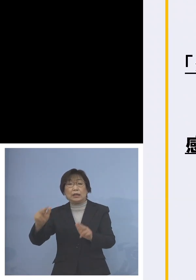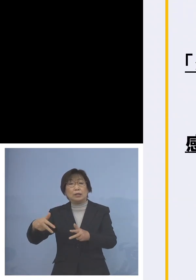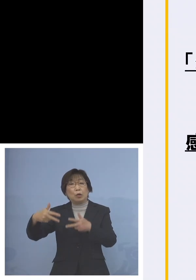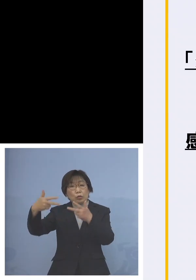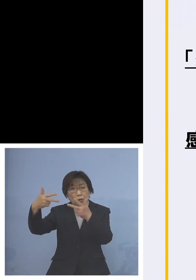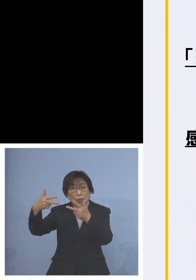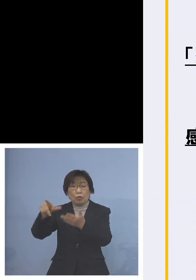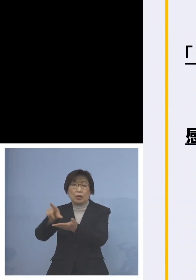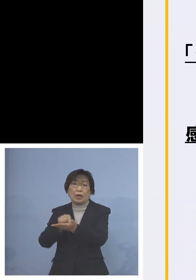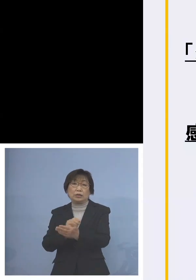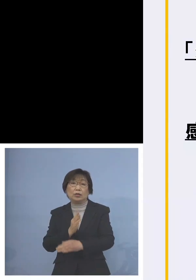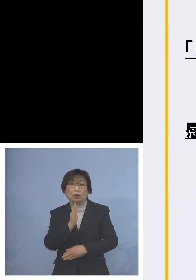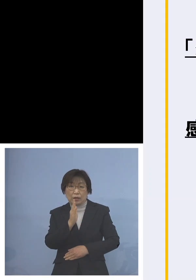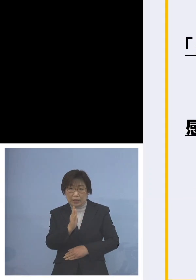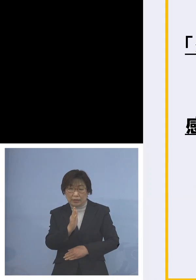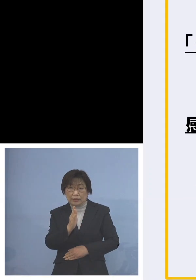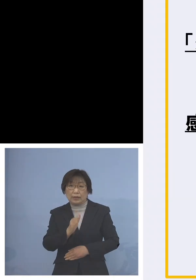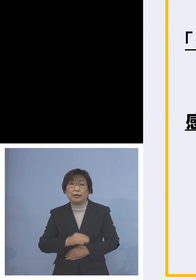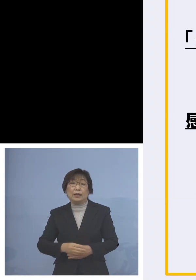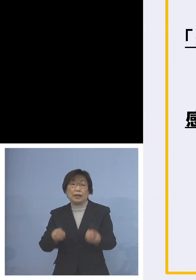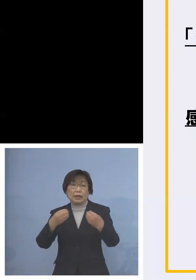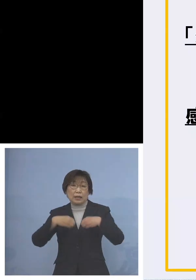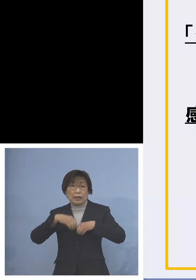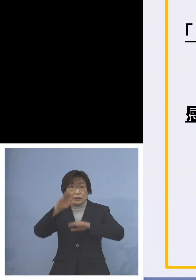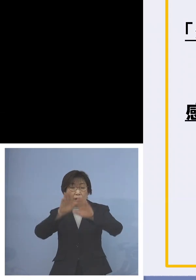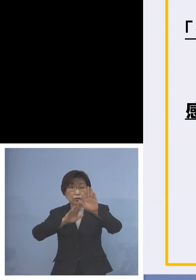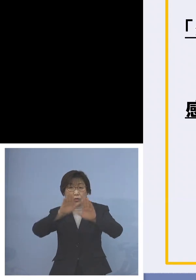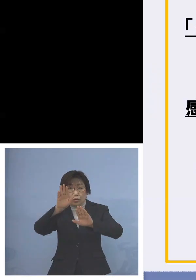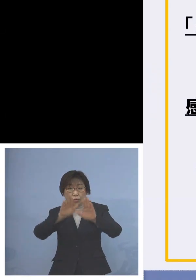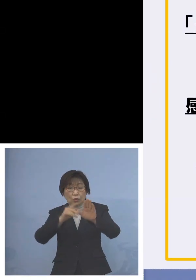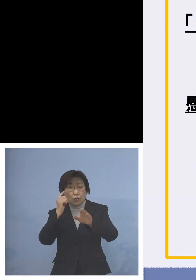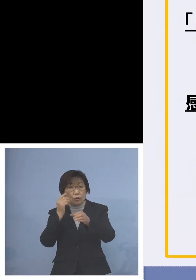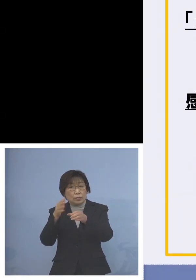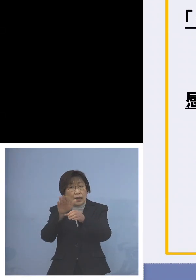また感染状況を踏まえた 登園の自粛ということで